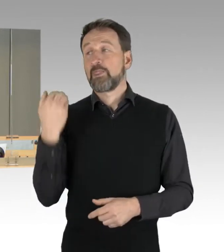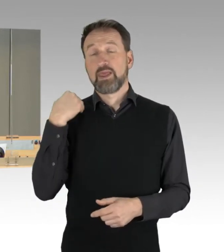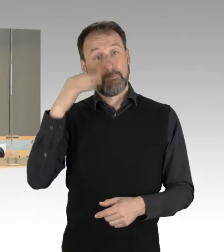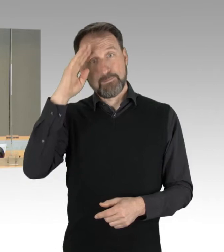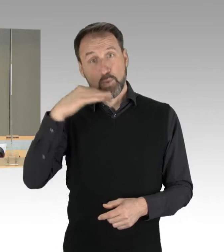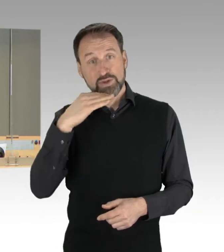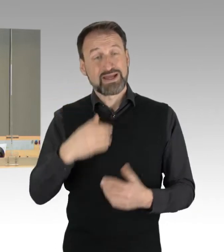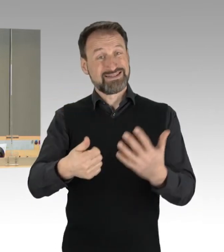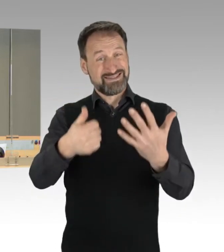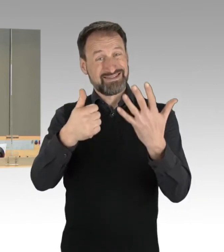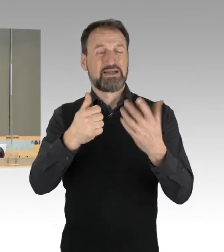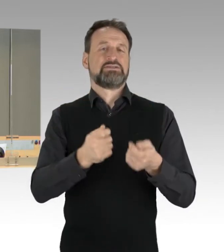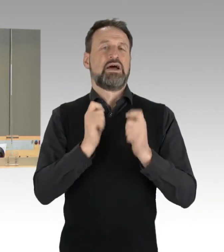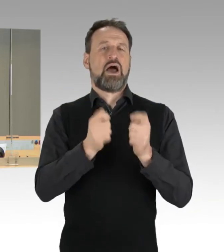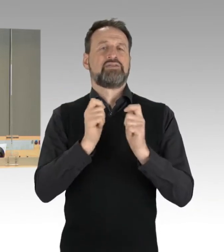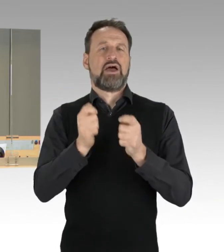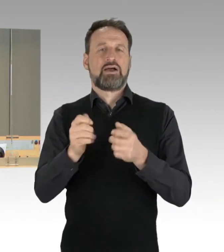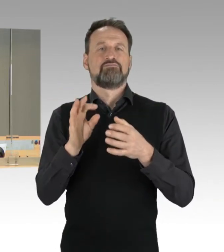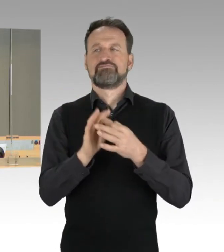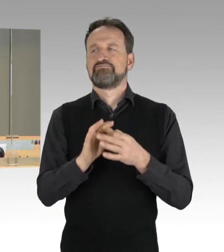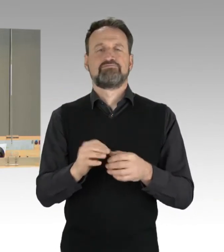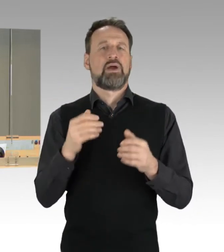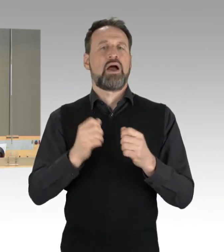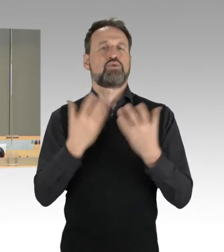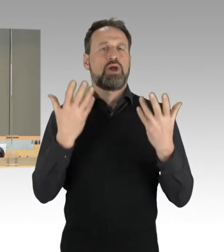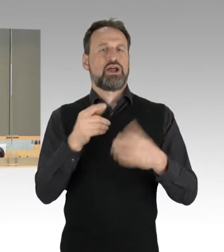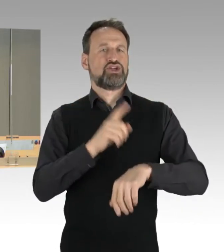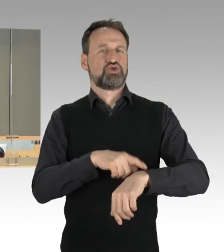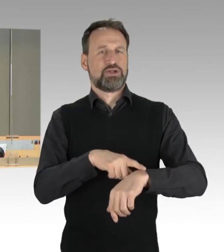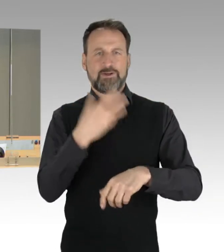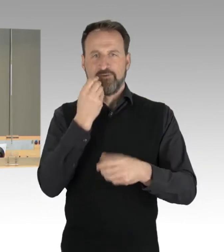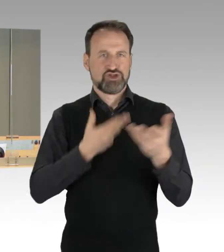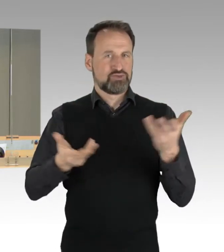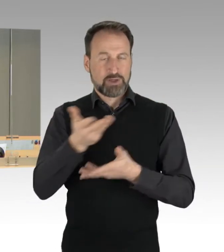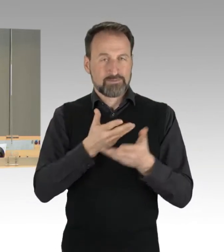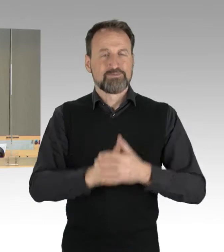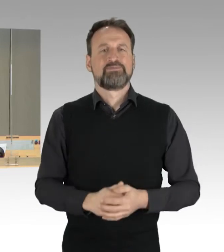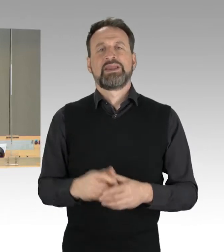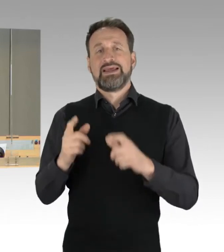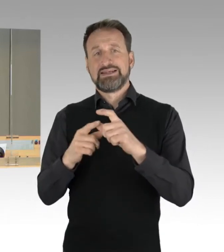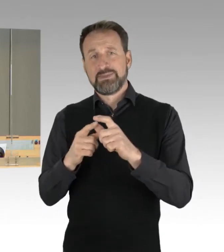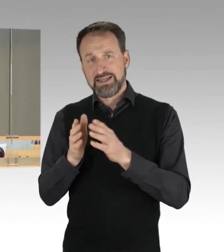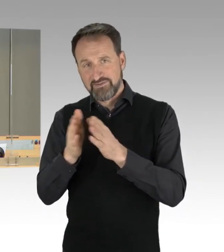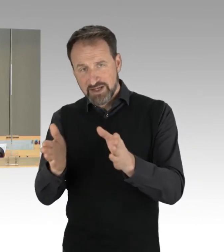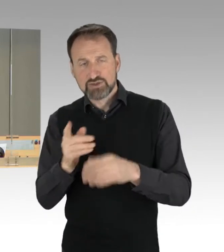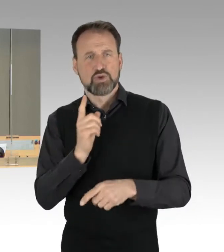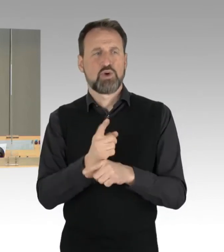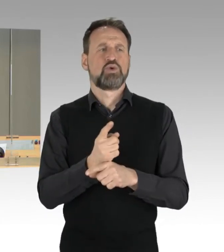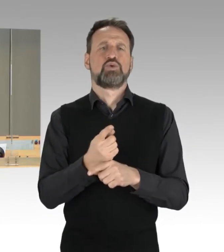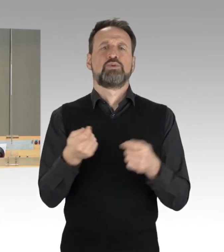auf Durchführung einer Aktuellen Stunde eingegangen: Der Antrag der Fraktion der SPD und gleich lautende Anträge der Fraktion Bündnis 90/Die Grünen